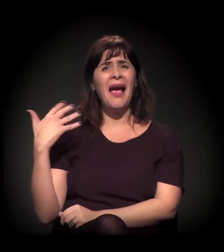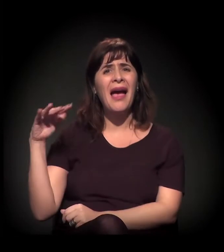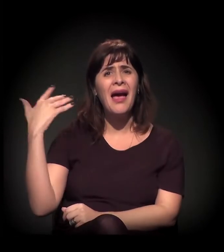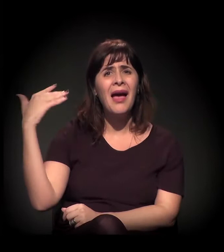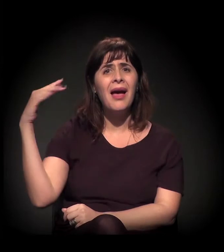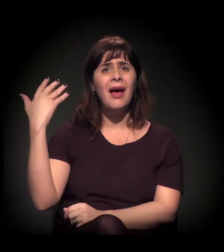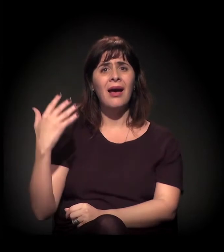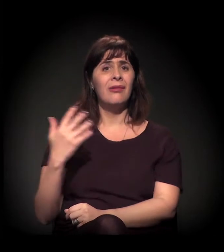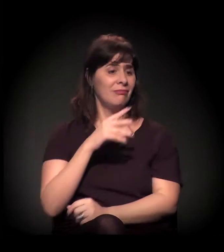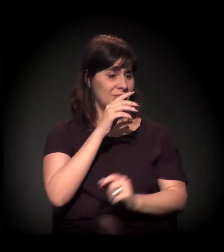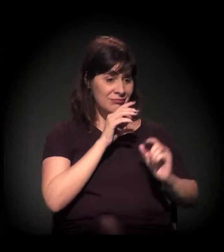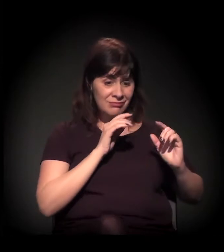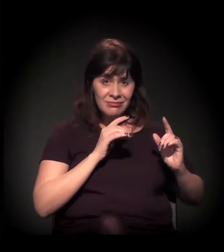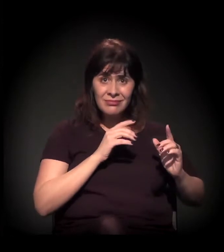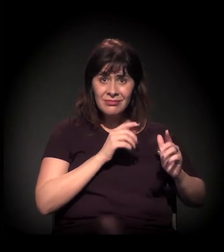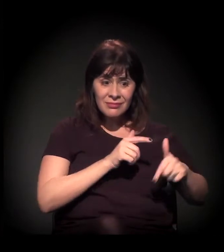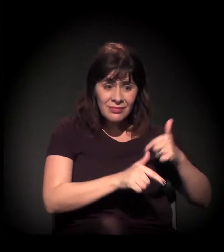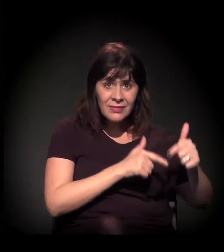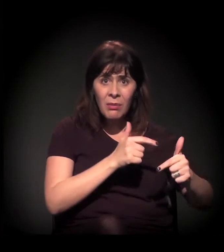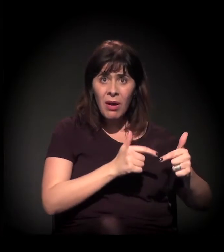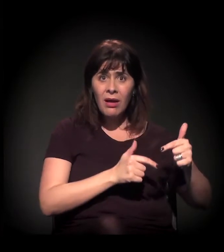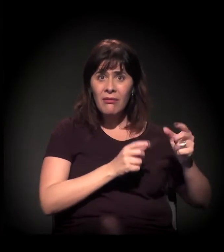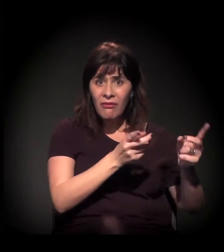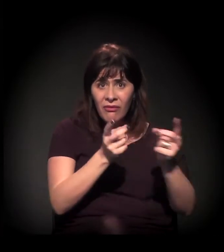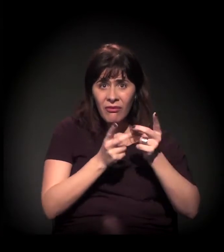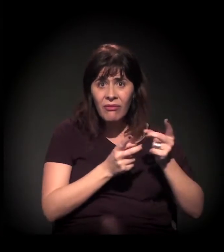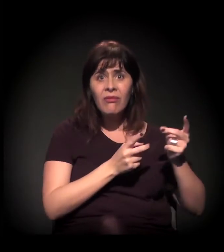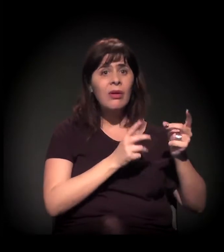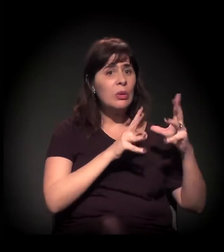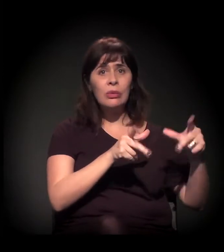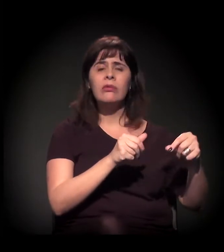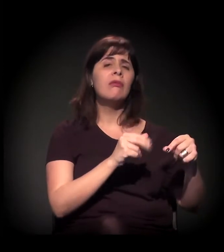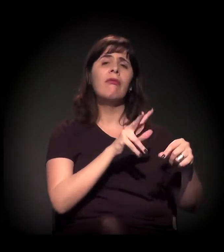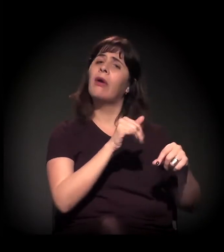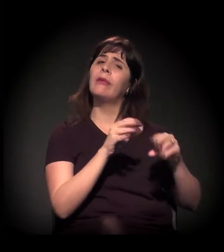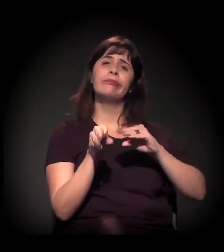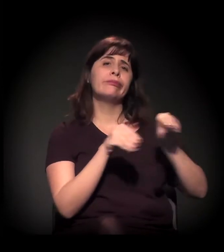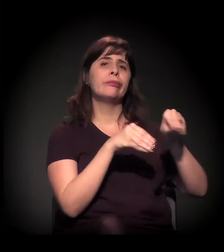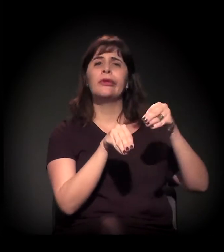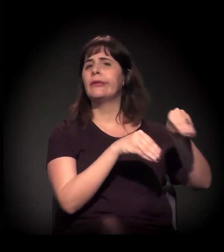Esses são os novos aparelhos culturais que estão sendo planejados ou já estão instalados, não é?